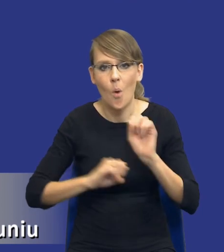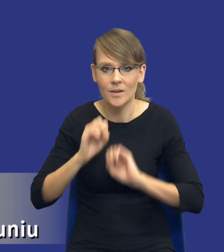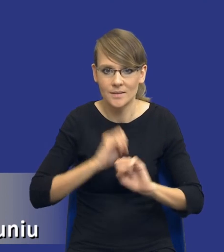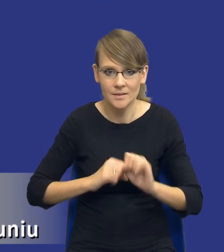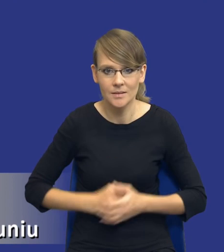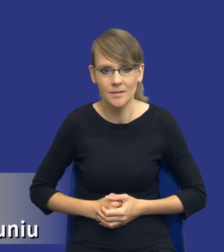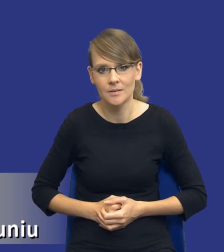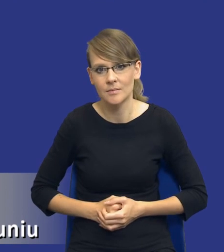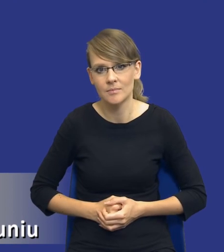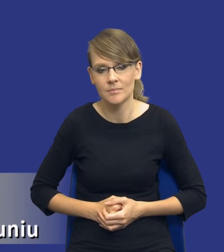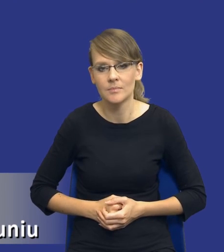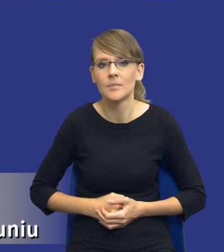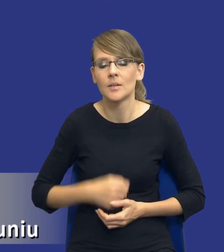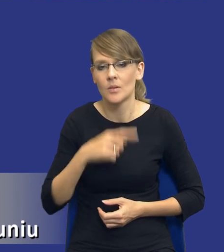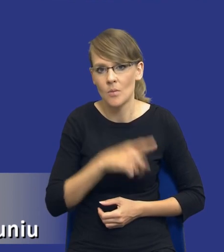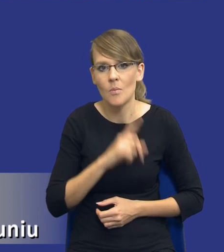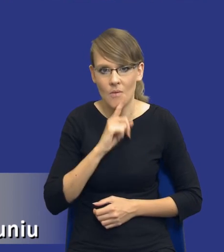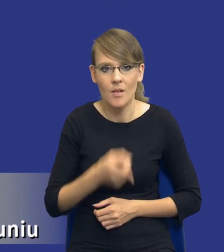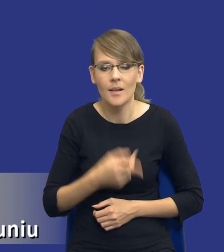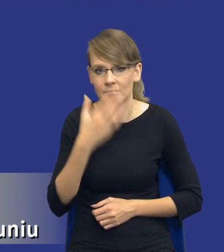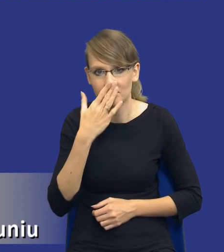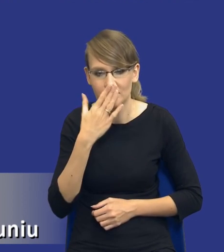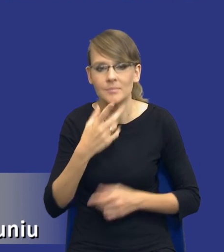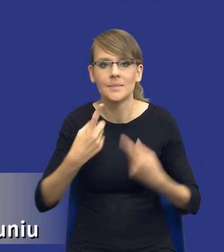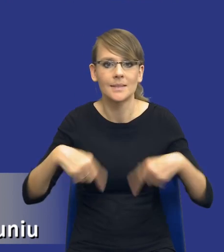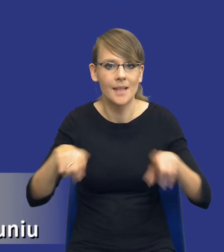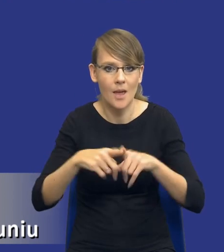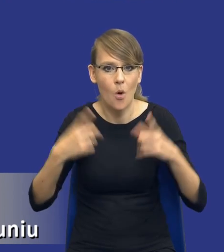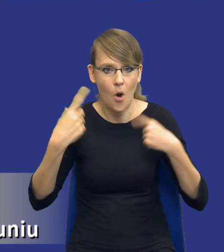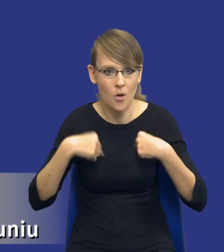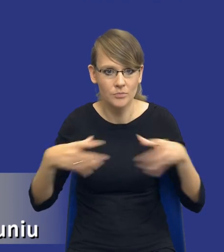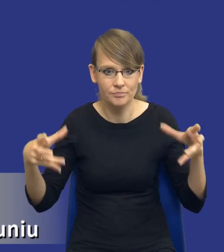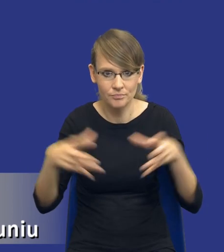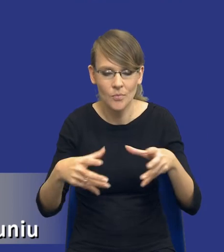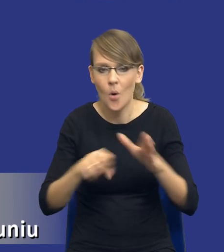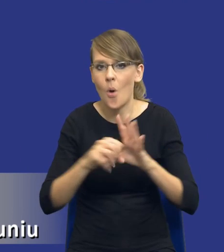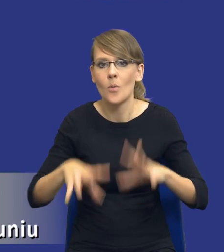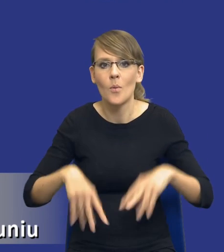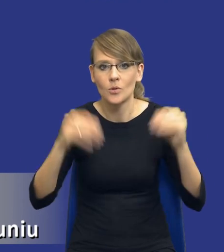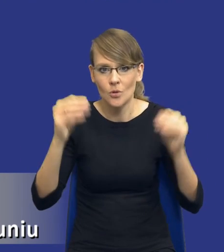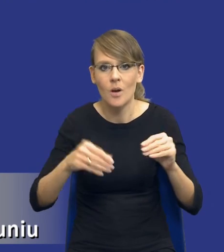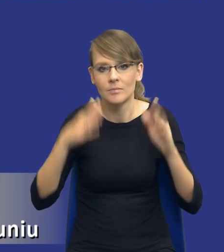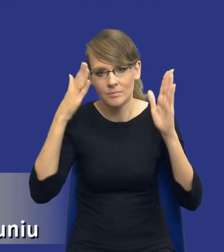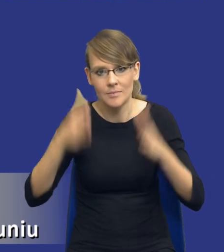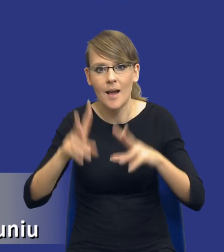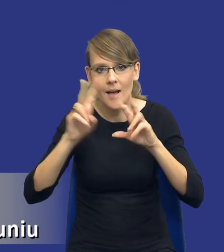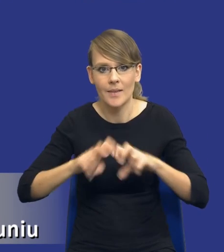coś takiego rekomenduje, gdzie tworzy się zespół osób, które jakby od samego początku zajmują się tą analizą w tym samym składzie.